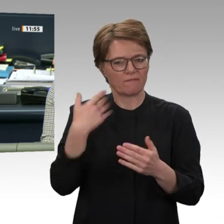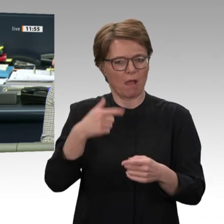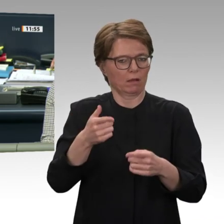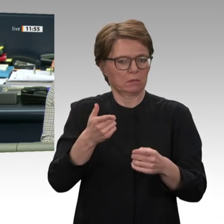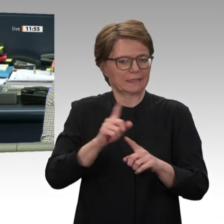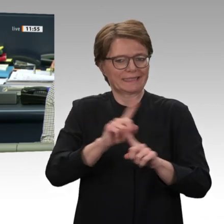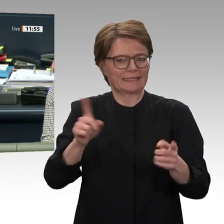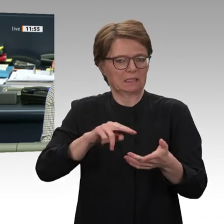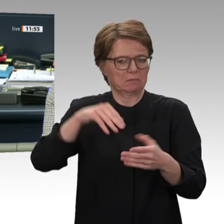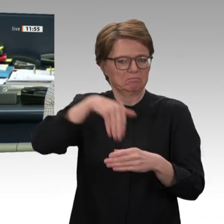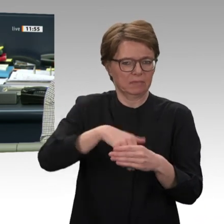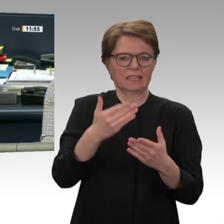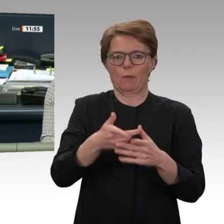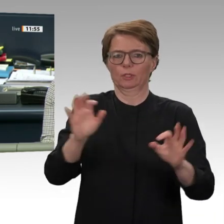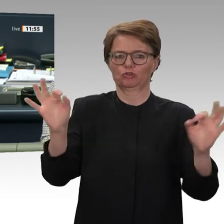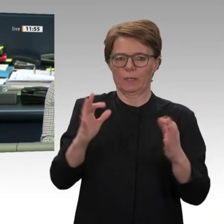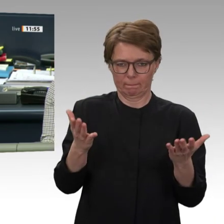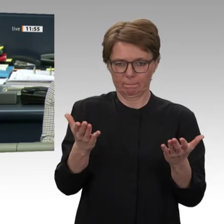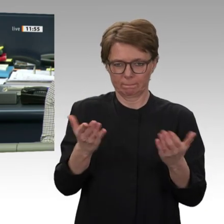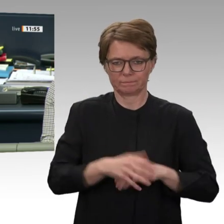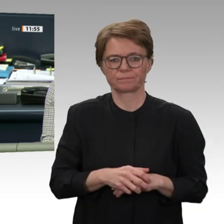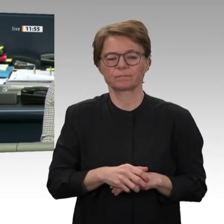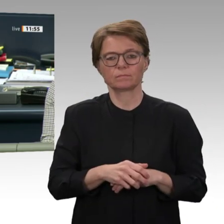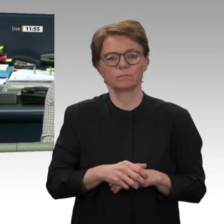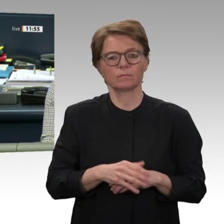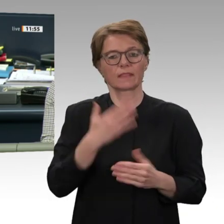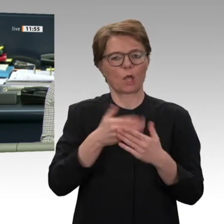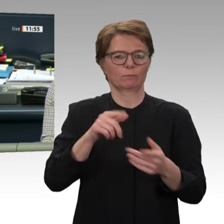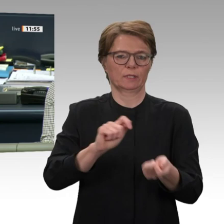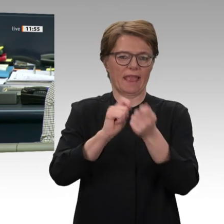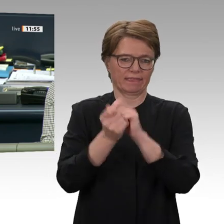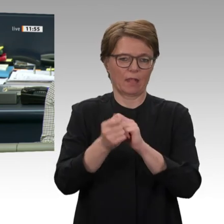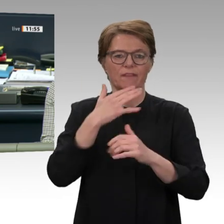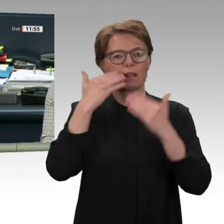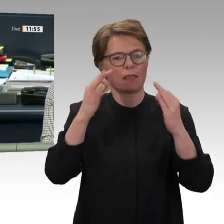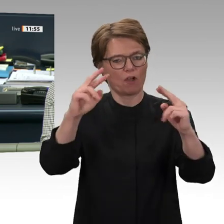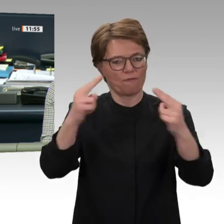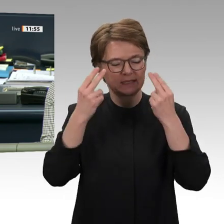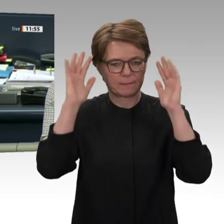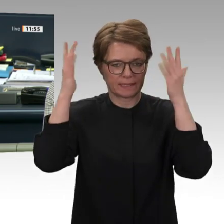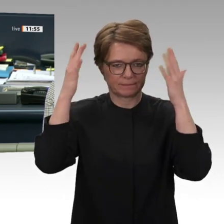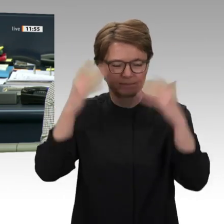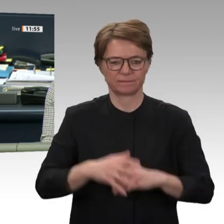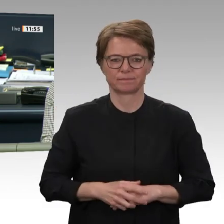eine Gruppe begrüßen Sie haben sie sicher schon gesehen, die im Häs hierhergekommen ist.